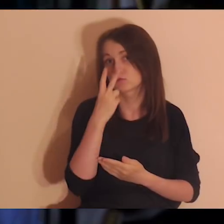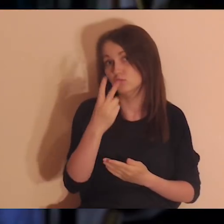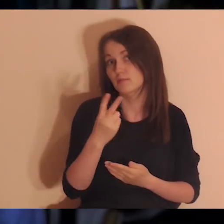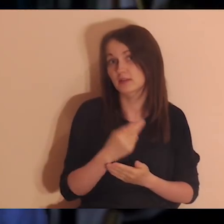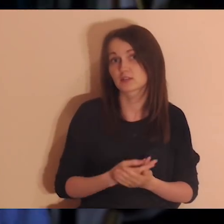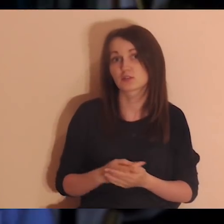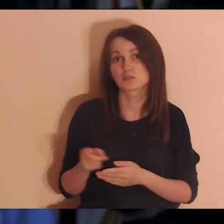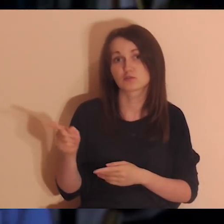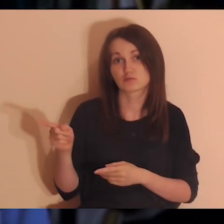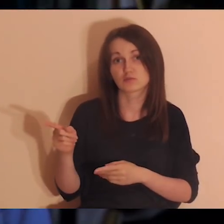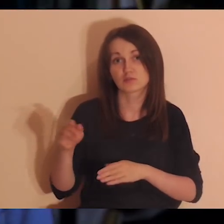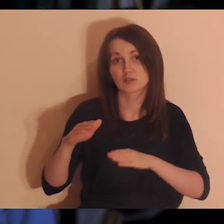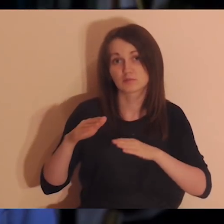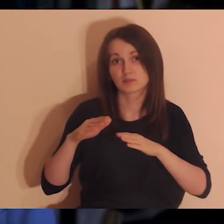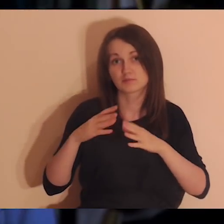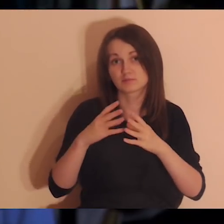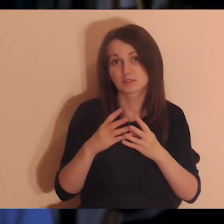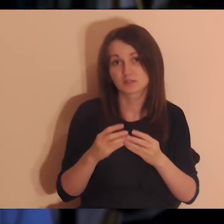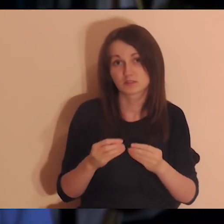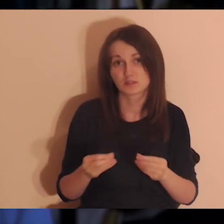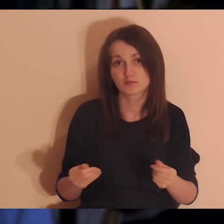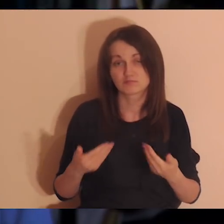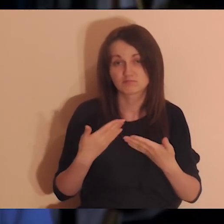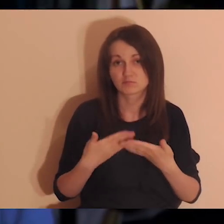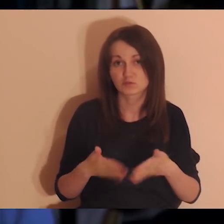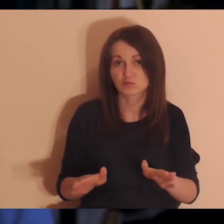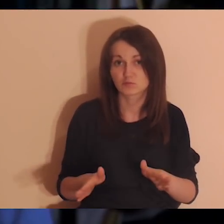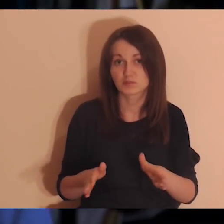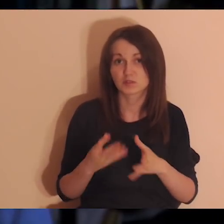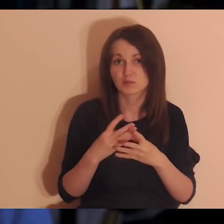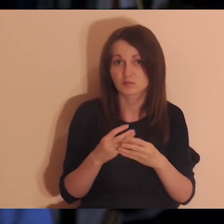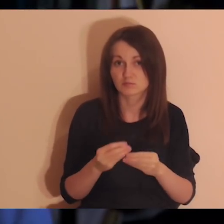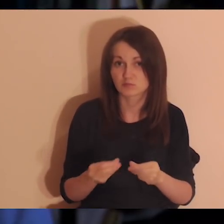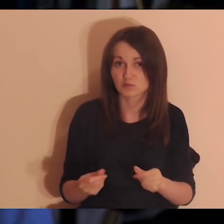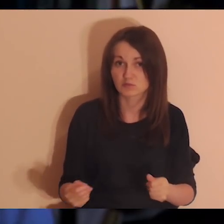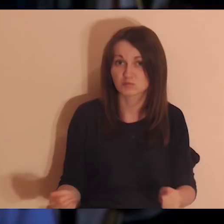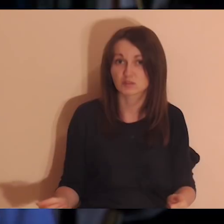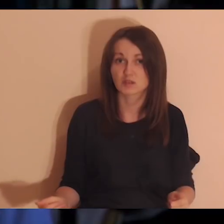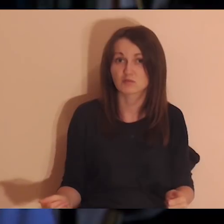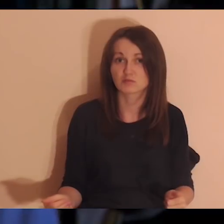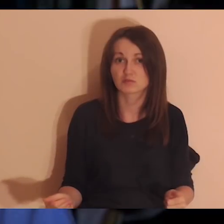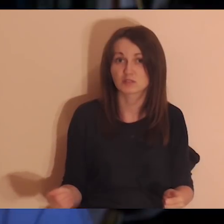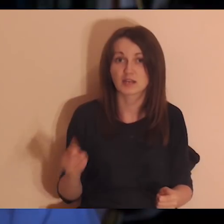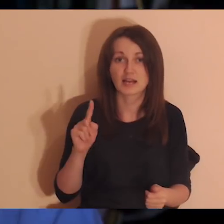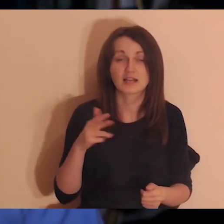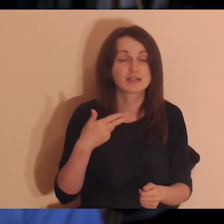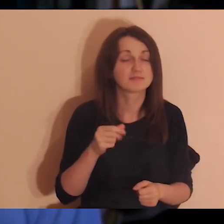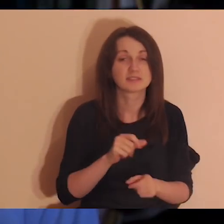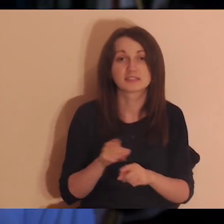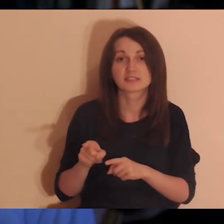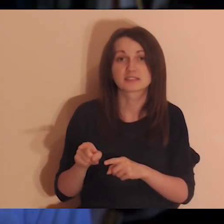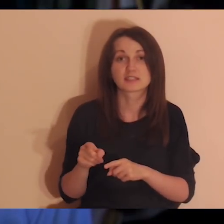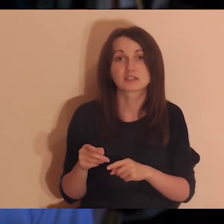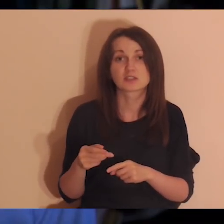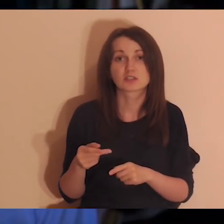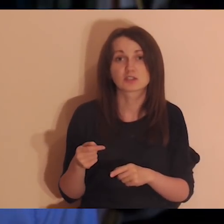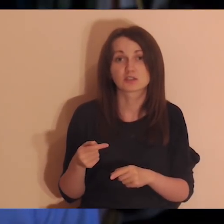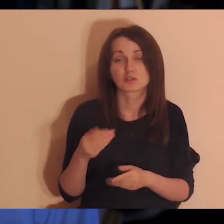I zobaczyć, że to, że ta relacja przygasła albo nie jest tak intensywna jak kiedyś, nie znaczy, że przestaję być ważny dla tych osób.